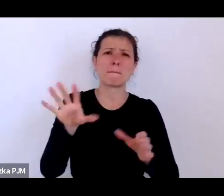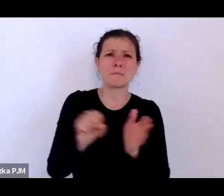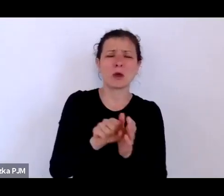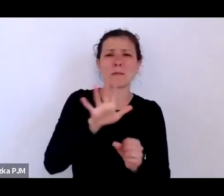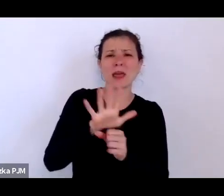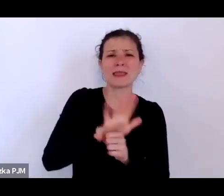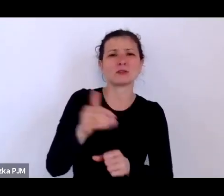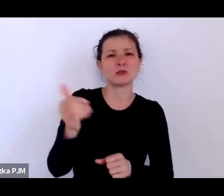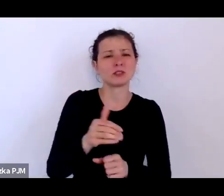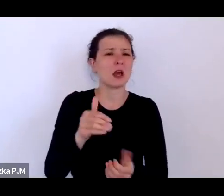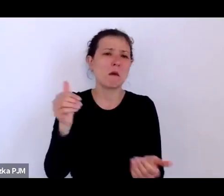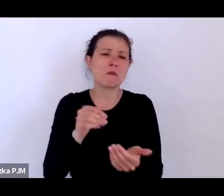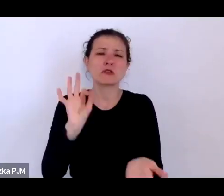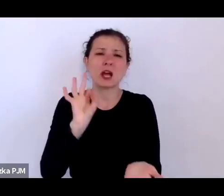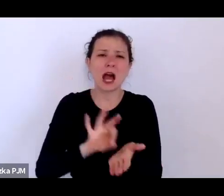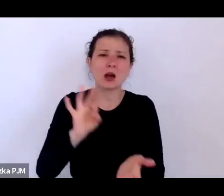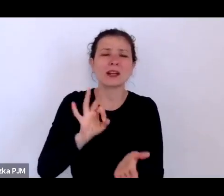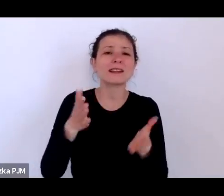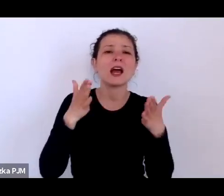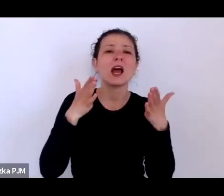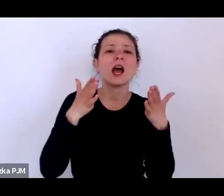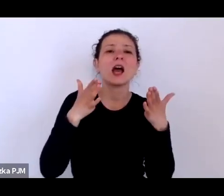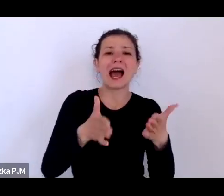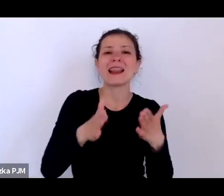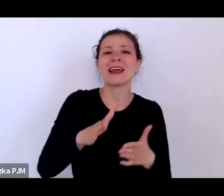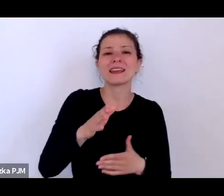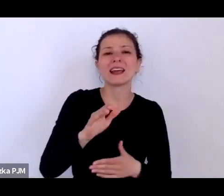nie Ujazdowskich, ale Jerozolimskich, ale Marszałkowskiej